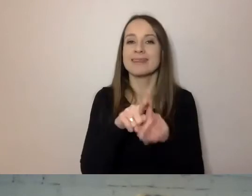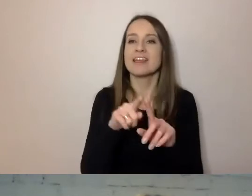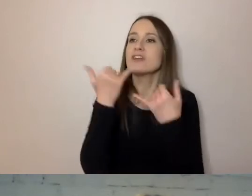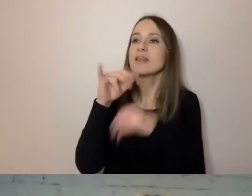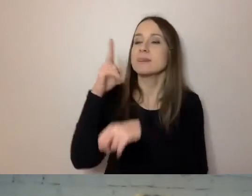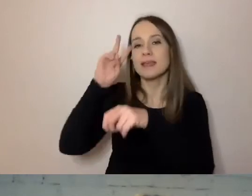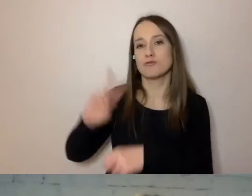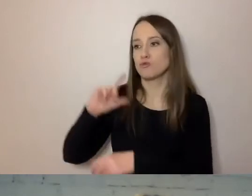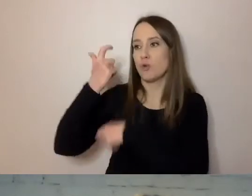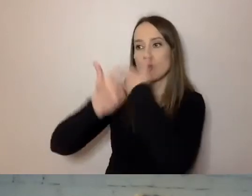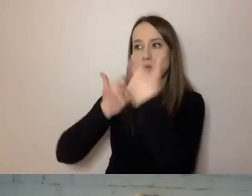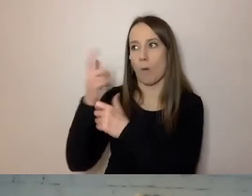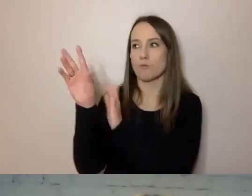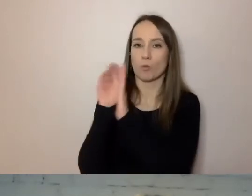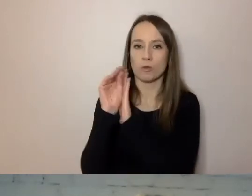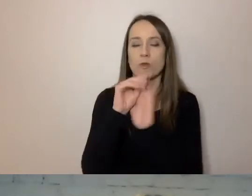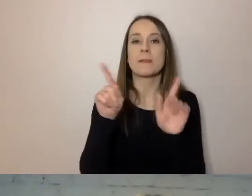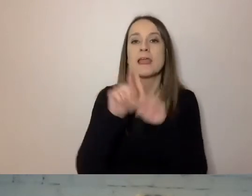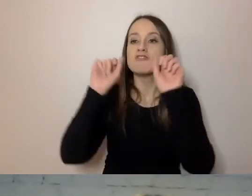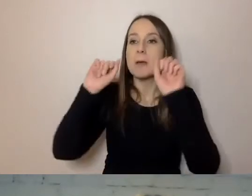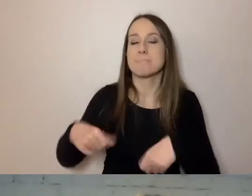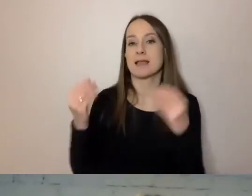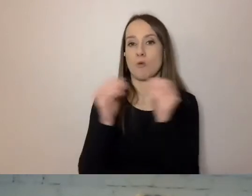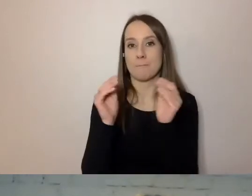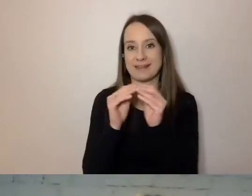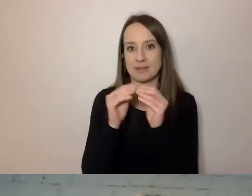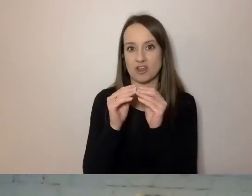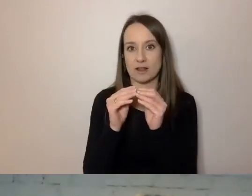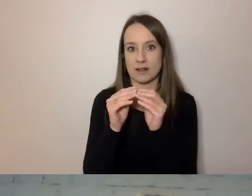Przede wszystkim banki i ubezpieczyciele. Bo to nie urzędy,